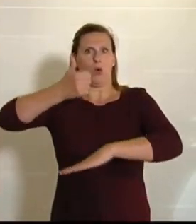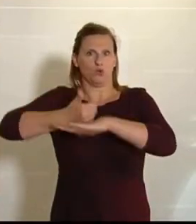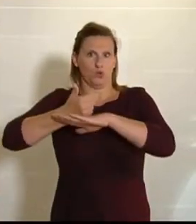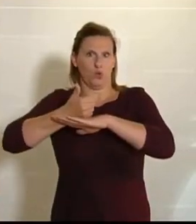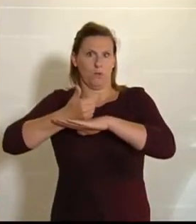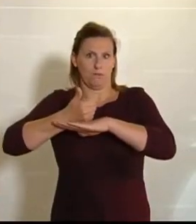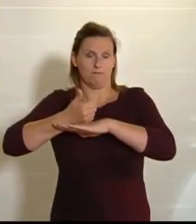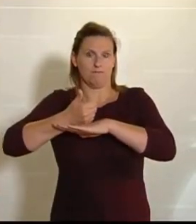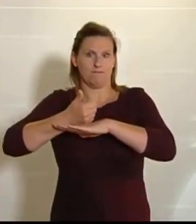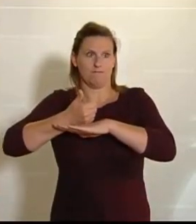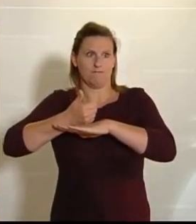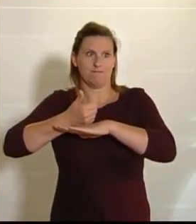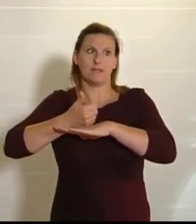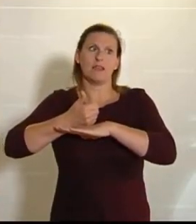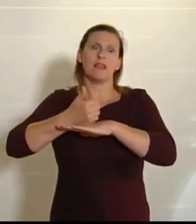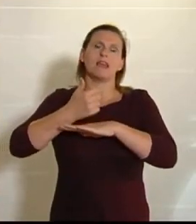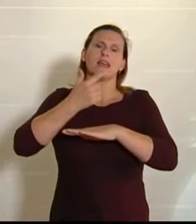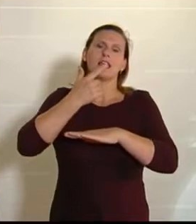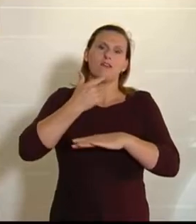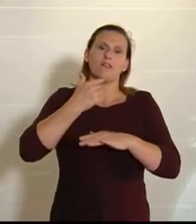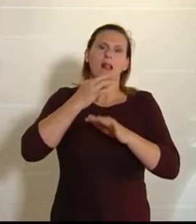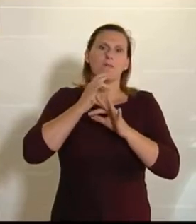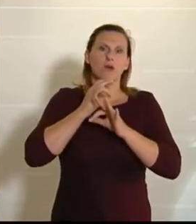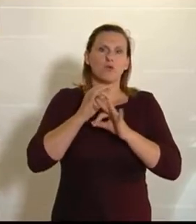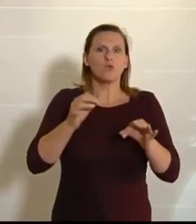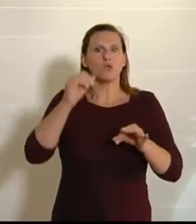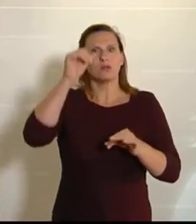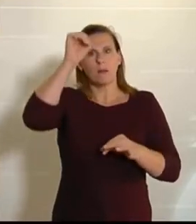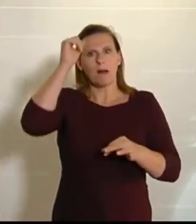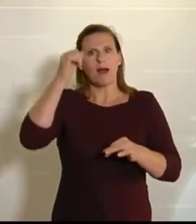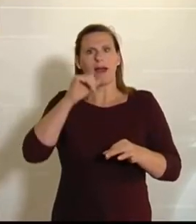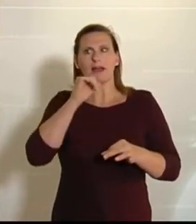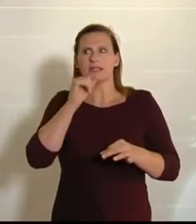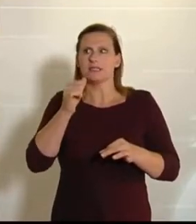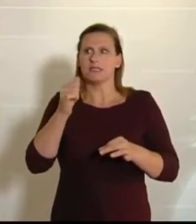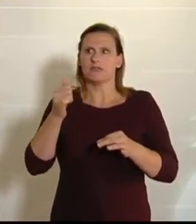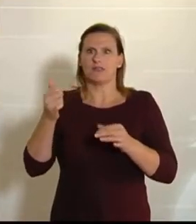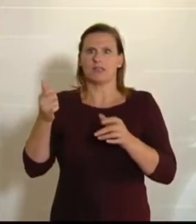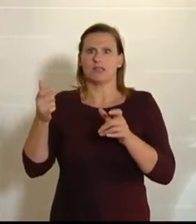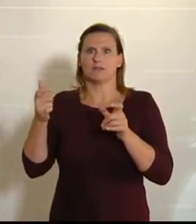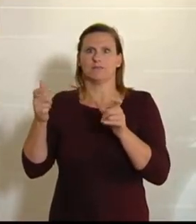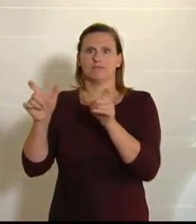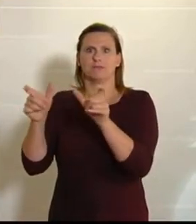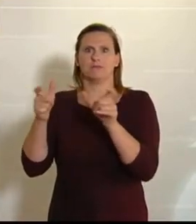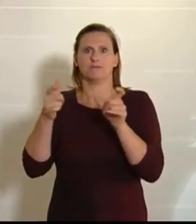und ganz im Ernst: Auch die landwirtschaftlichen Betriebe profitieren davon, dass wir hochqualitative